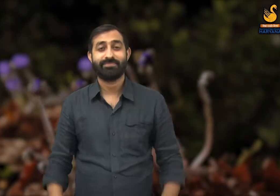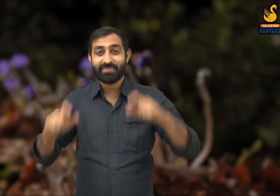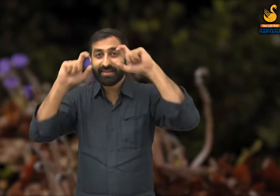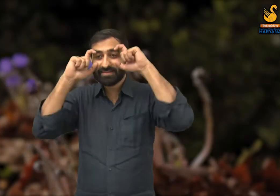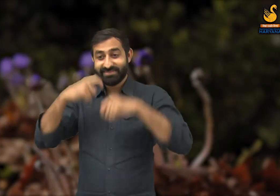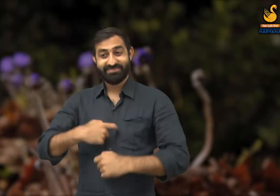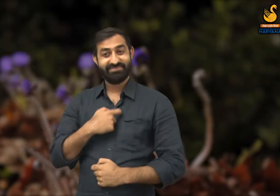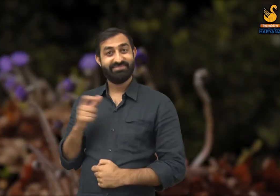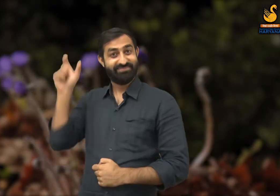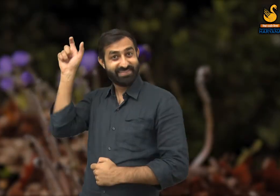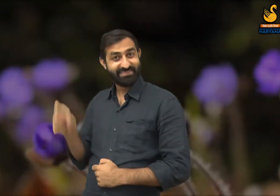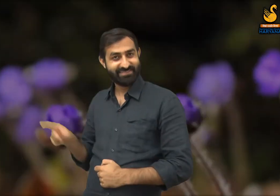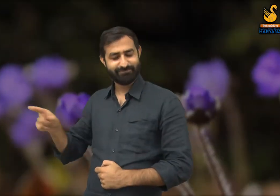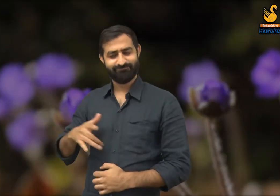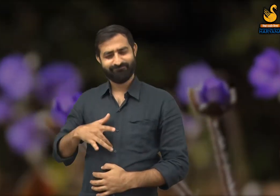इस कविता में कवि ने